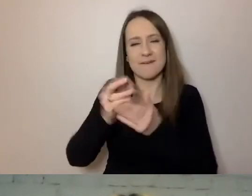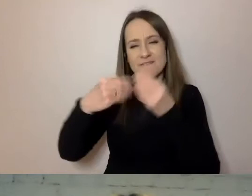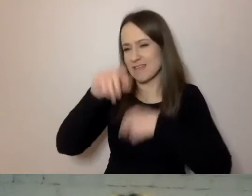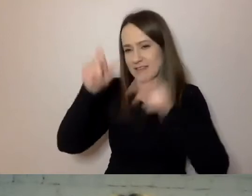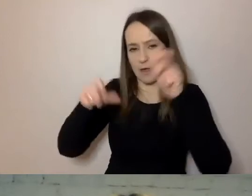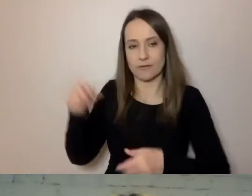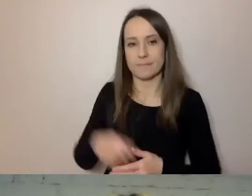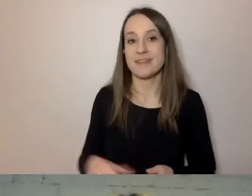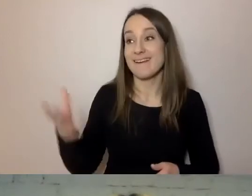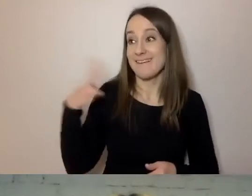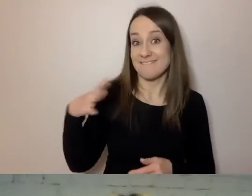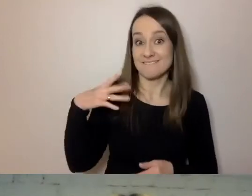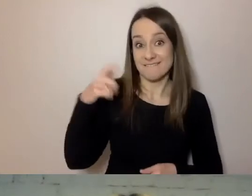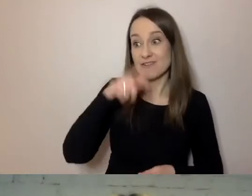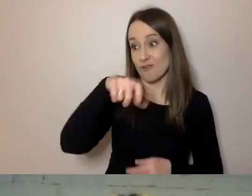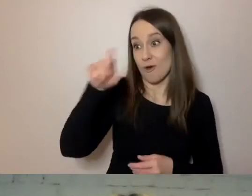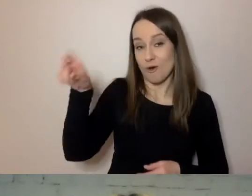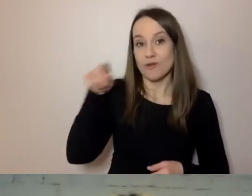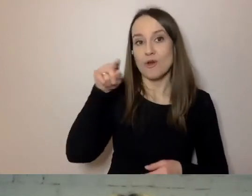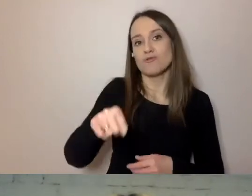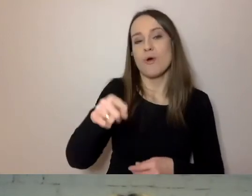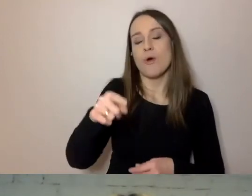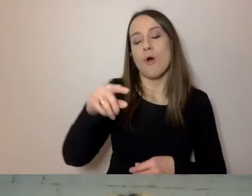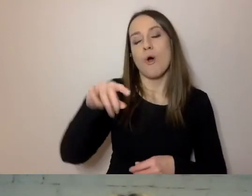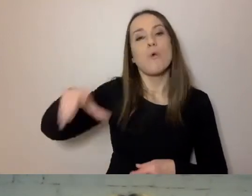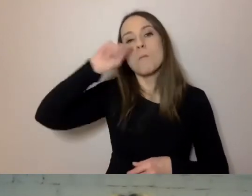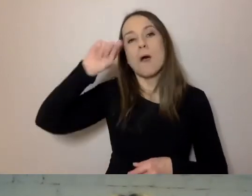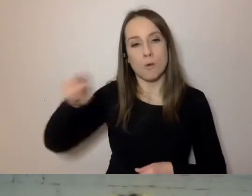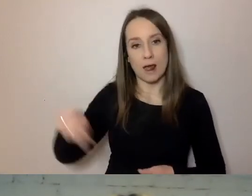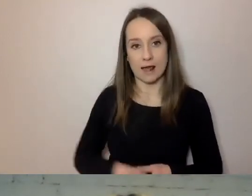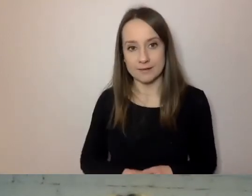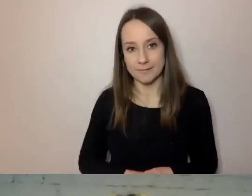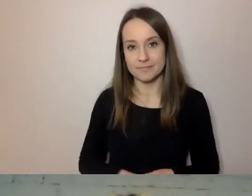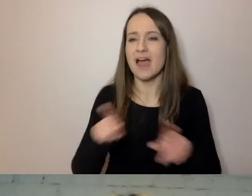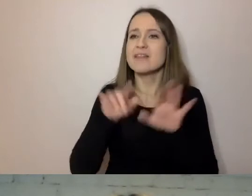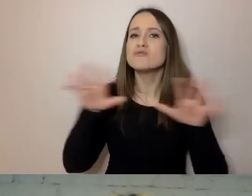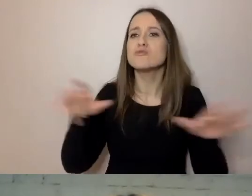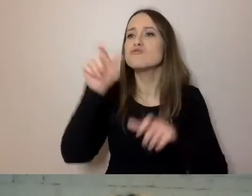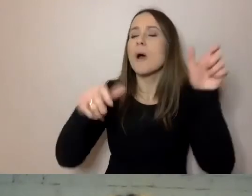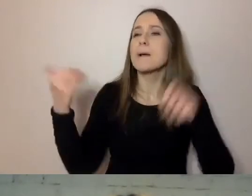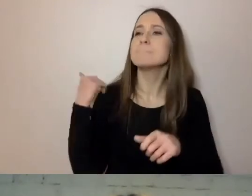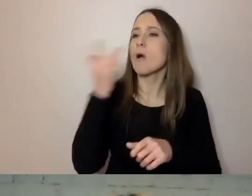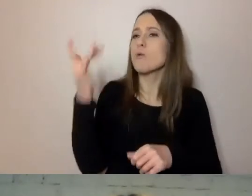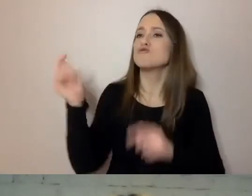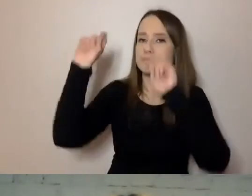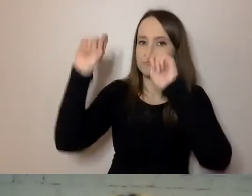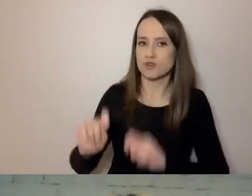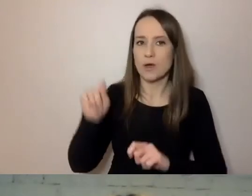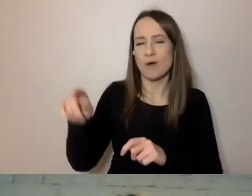że ponad połowę z nich stanowią Ukraińcy. Przyjeżdża też dużo Białorusinów. To prawie następna ćwiartka.